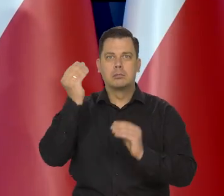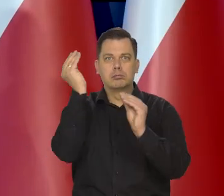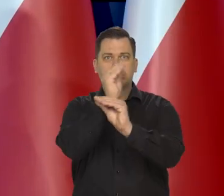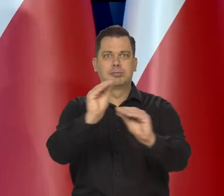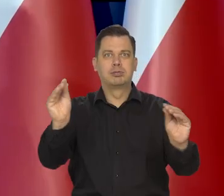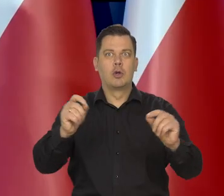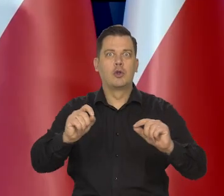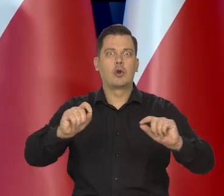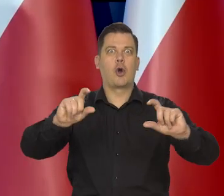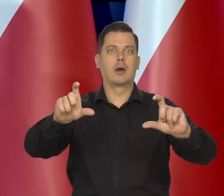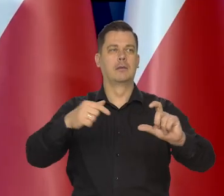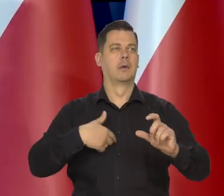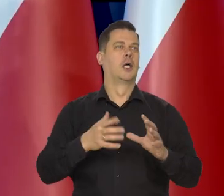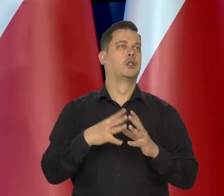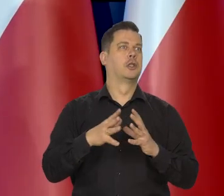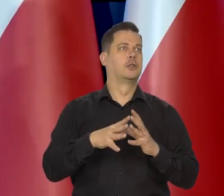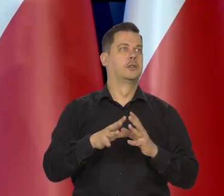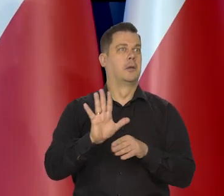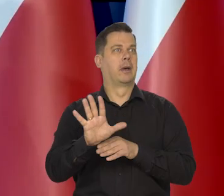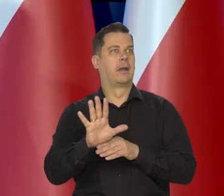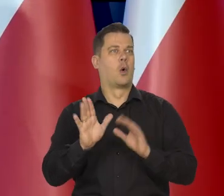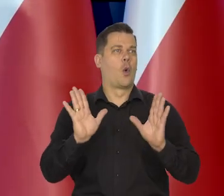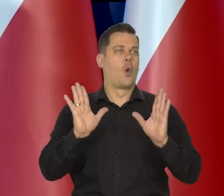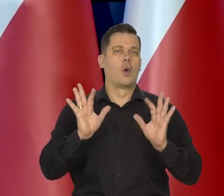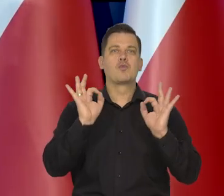to ludzie już się cieszyli, że kupują za 10 zł za 15.